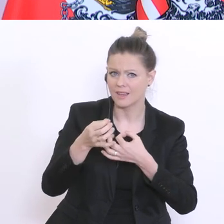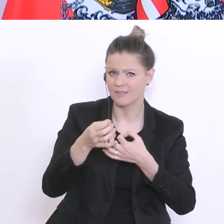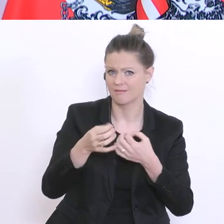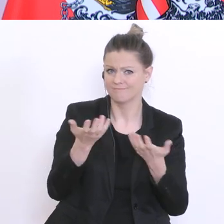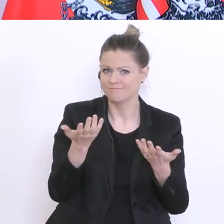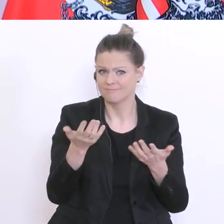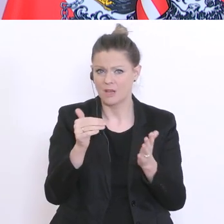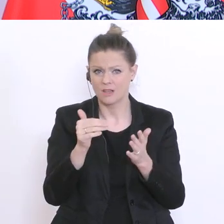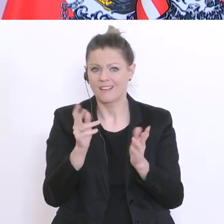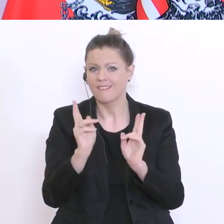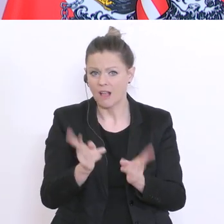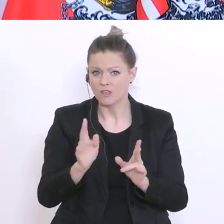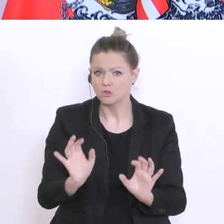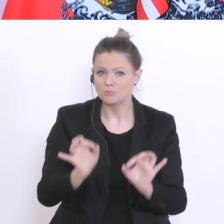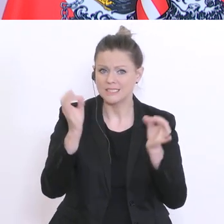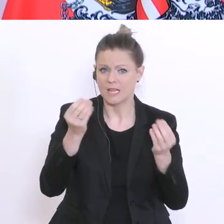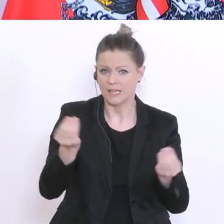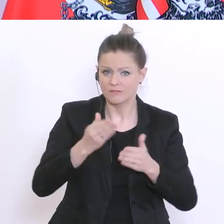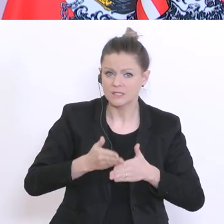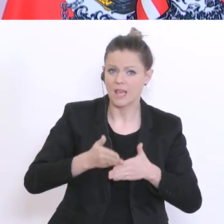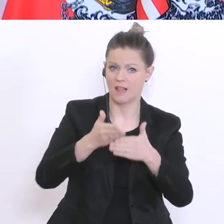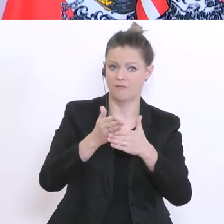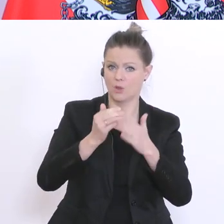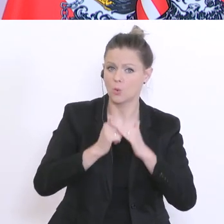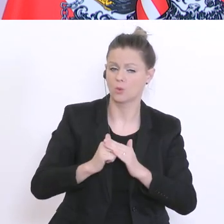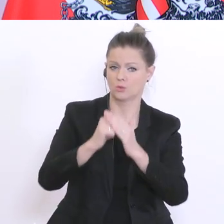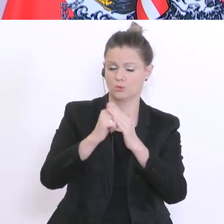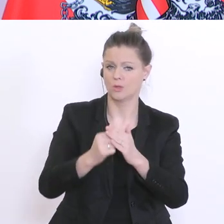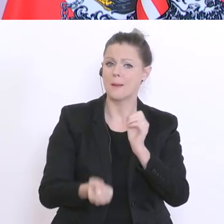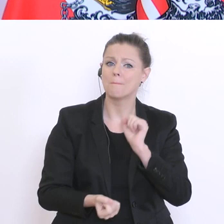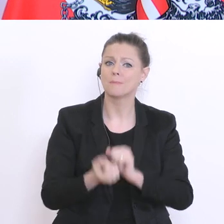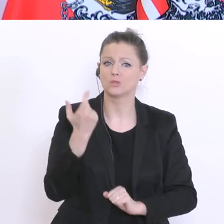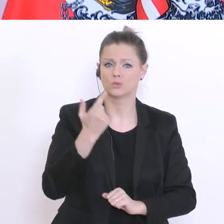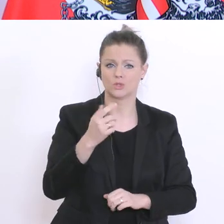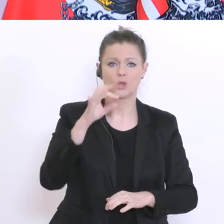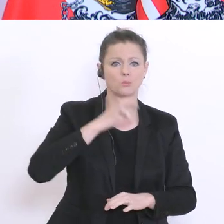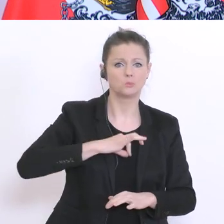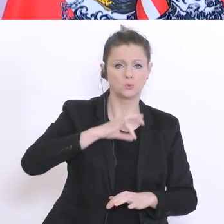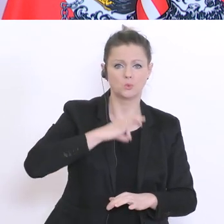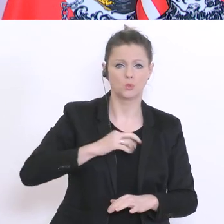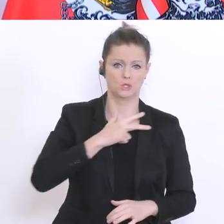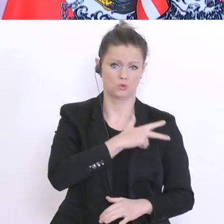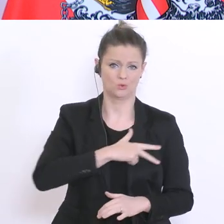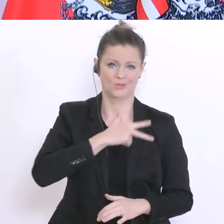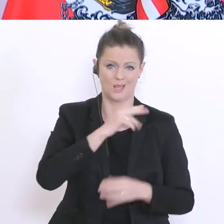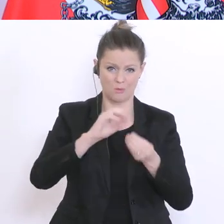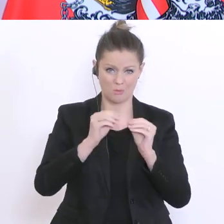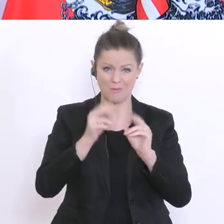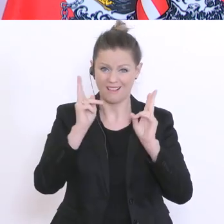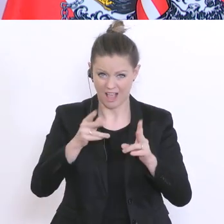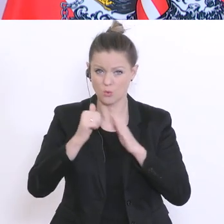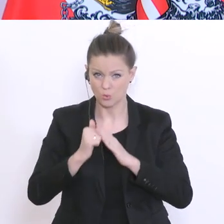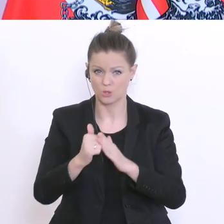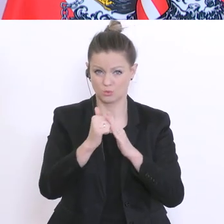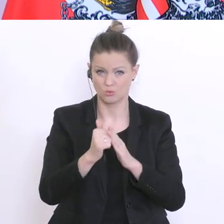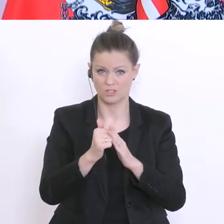helfen können, speziell bei diesen psychischen und sozialen Problemen. Wir wissen auch klarerweise,